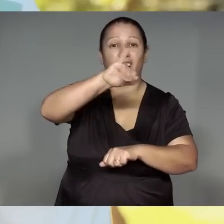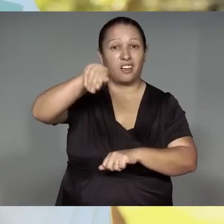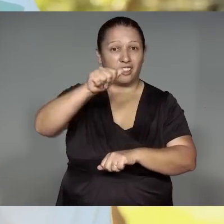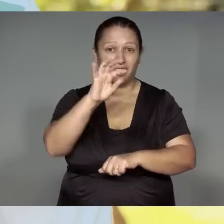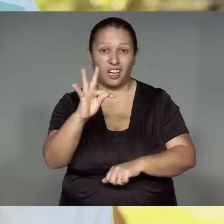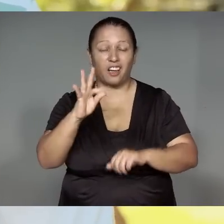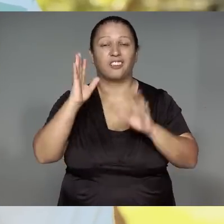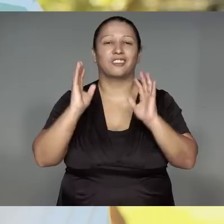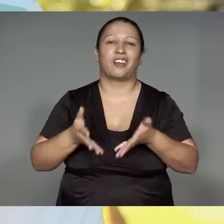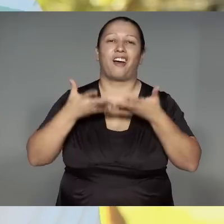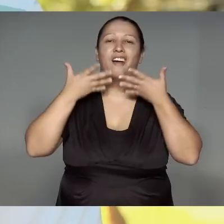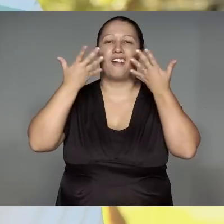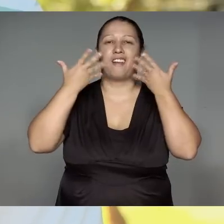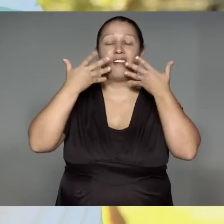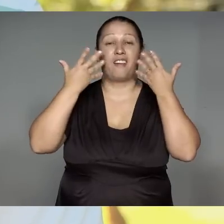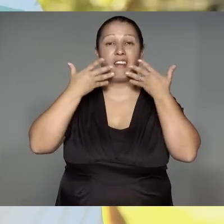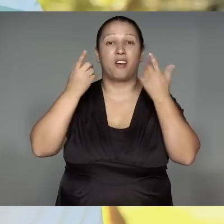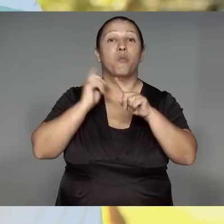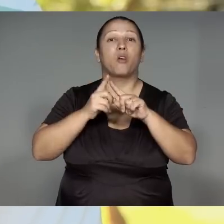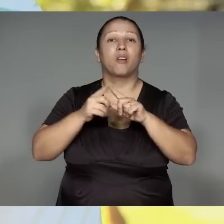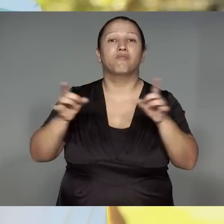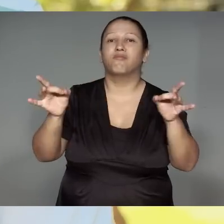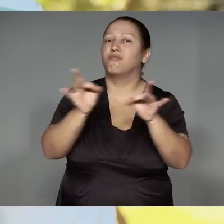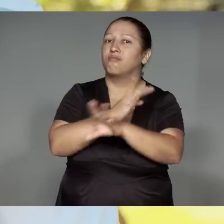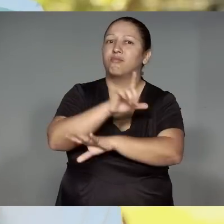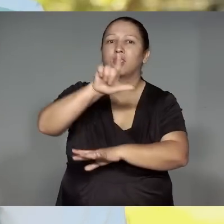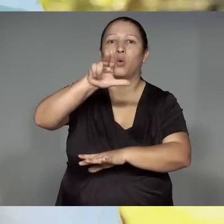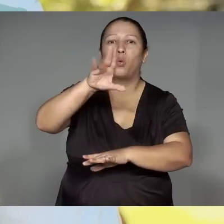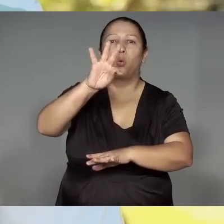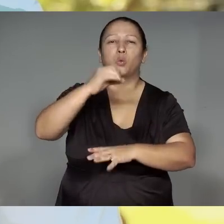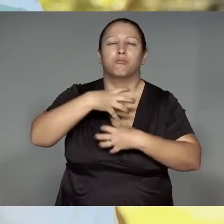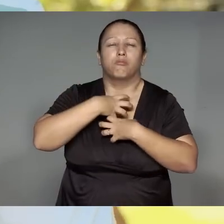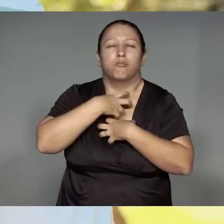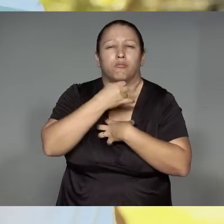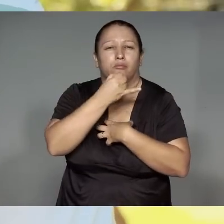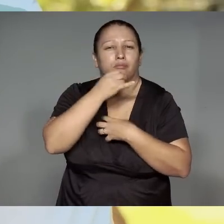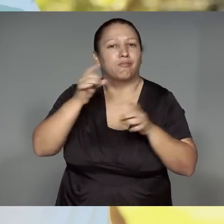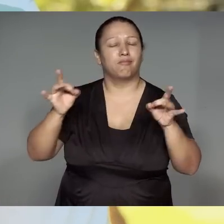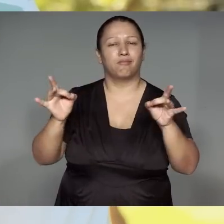Jajara orywo okom, i’amora opawo kom